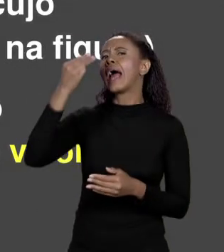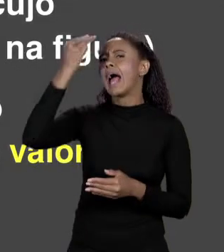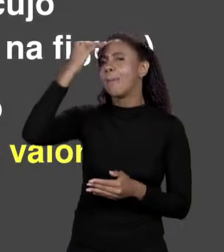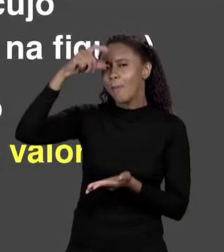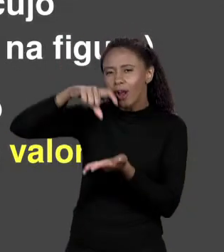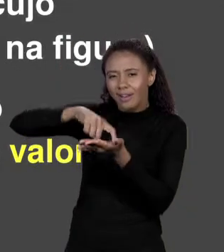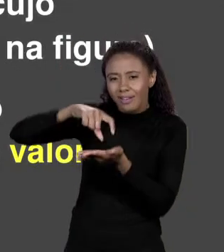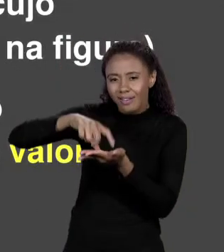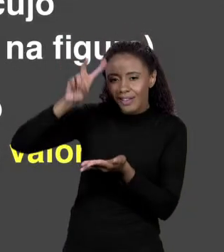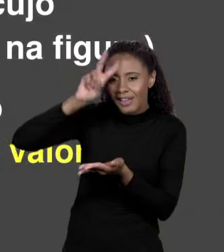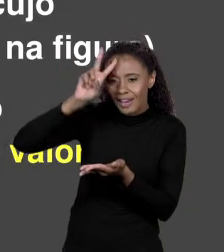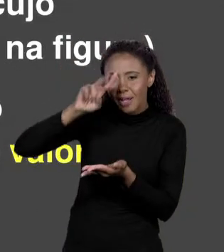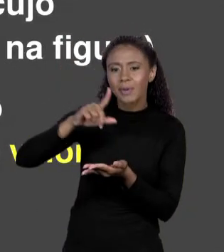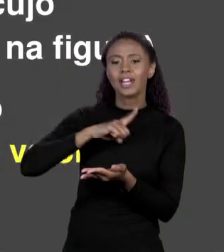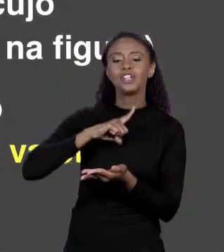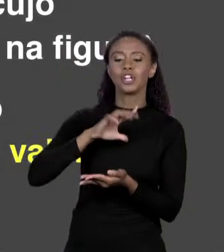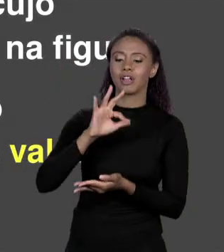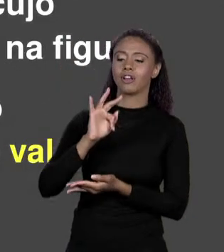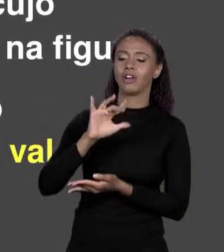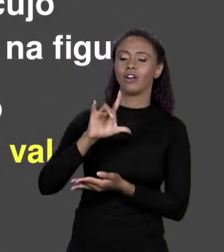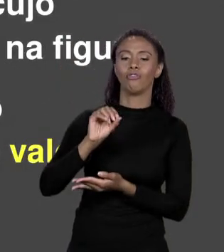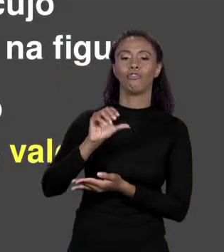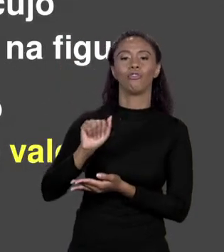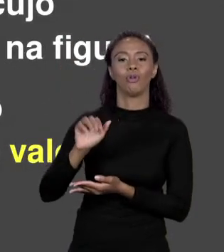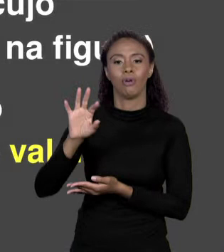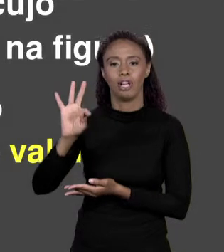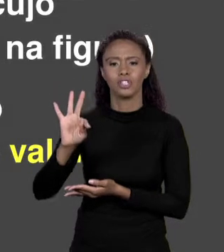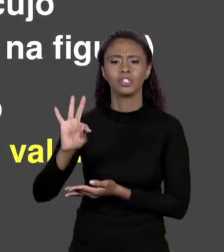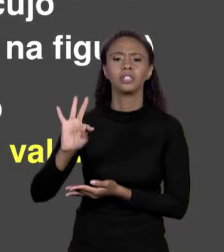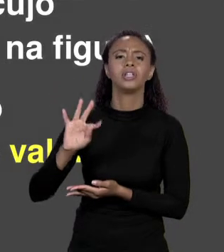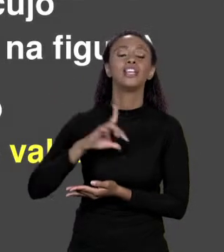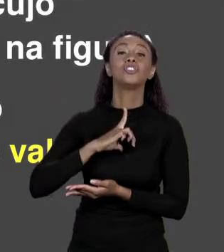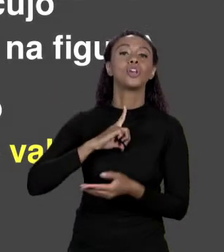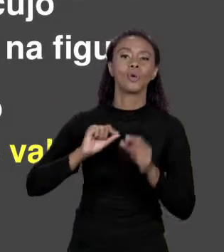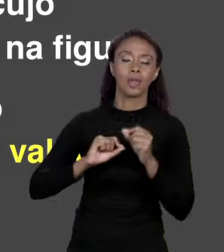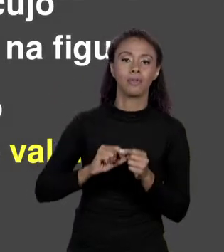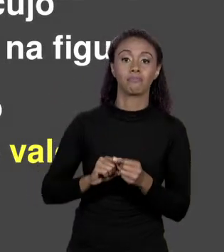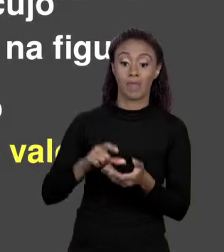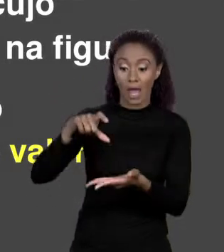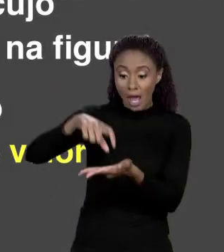SIMPLES, UM "FLOAT", UM "FLOAT AREAQ". O QUE ACONTECIA? A GENTE ALOCAVA NO ESPAÇO PARA A